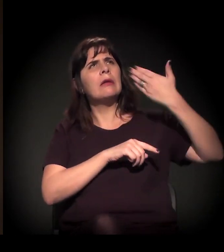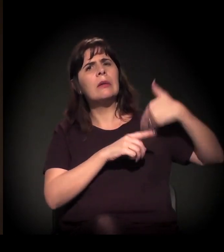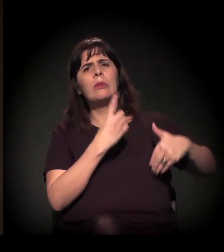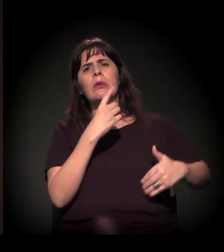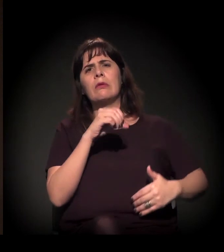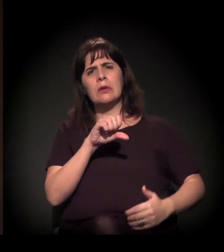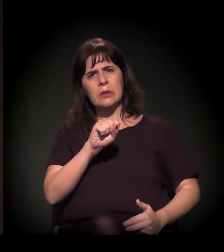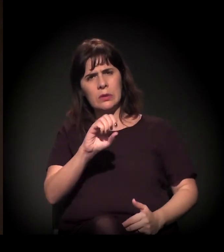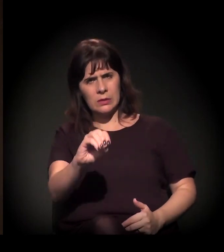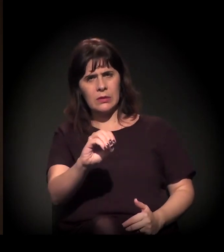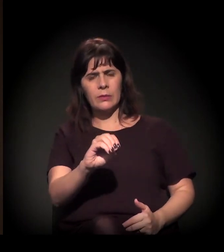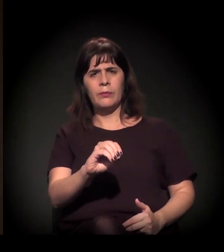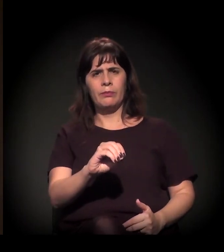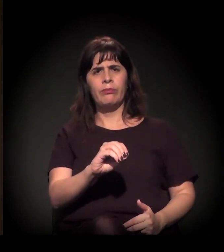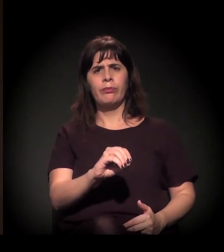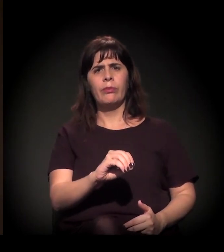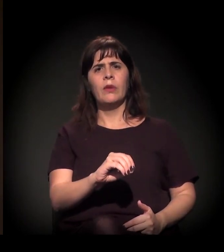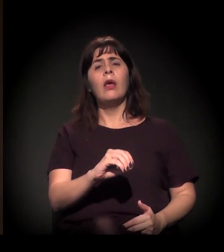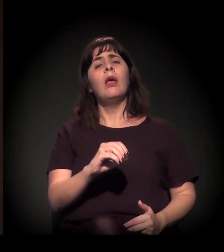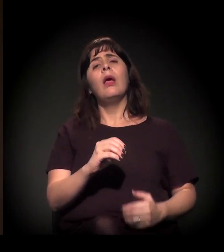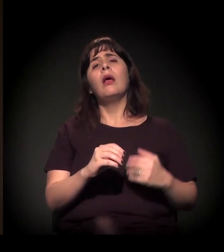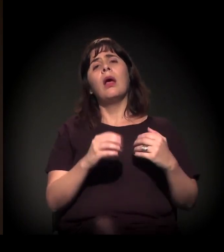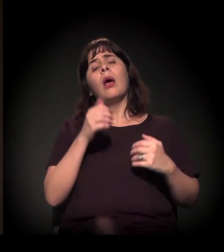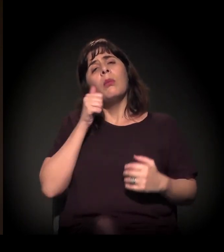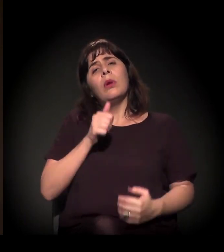A professora Ermínia Maricato está falando que, com o surgimento,